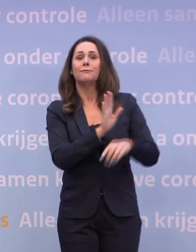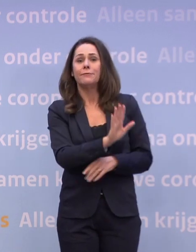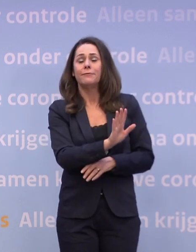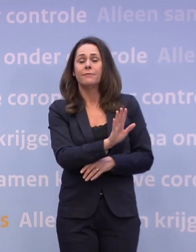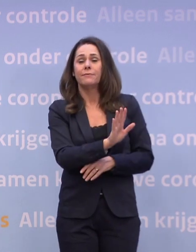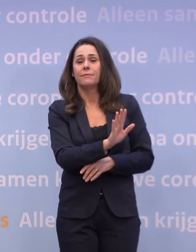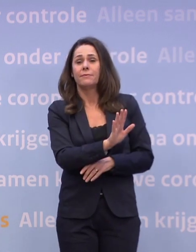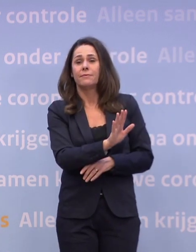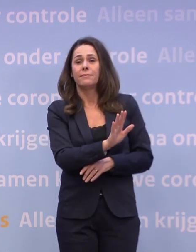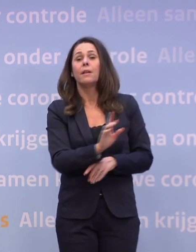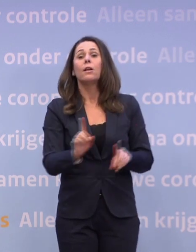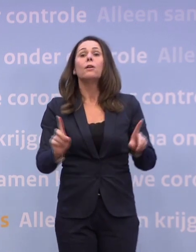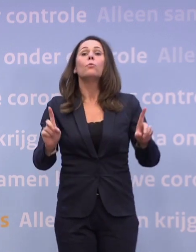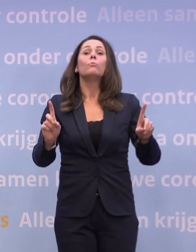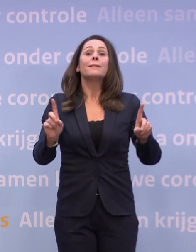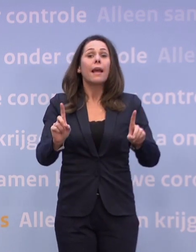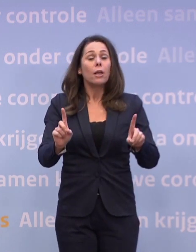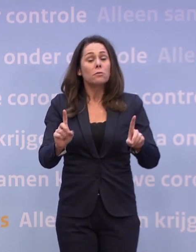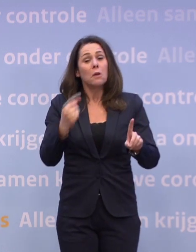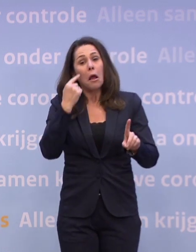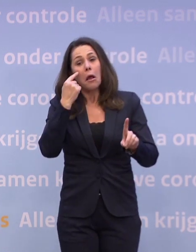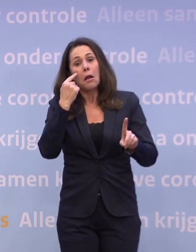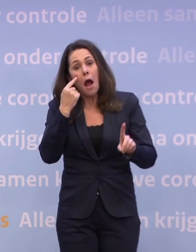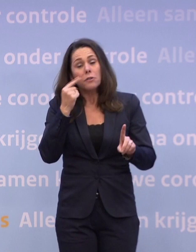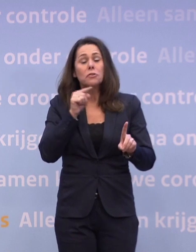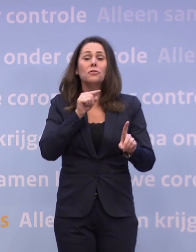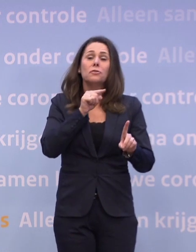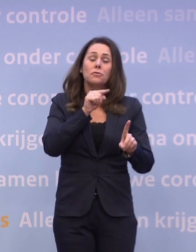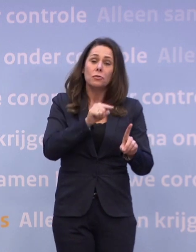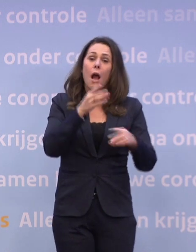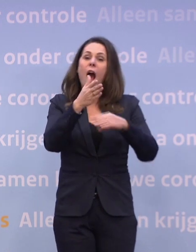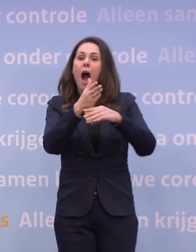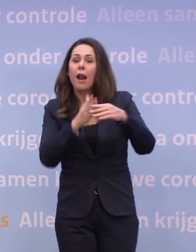In dat geval zou het kunnen dat we half januari...